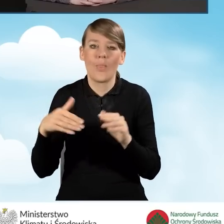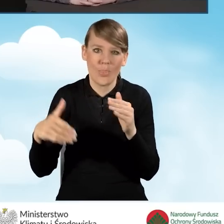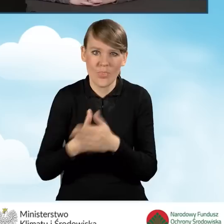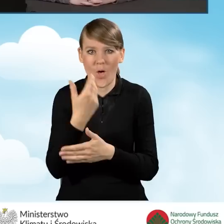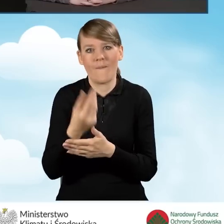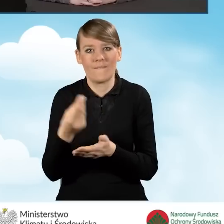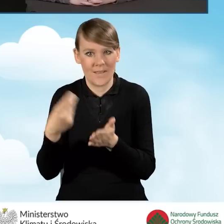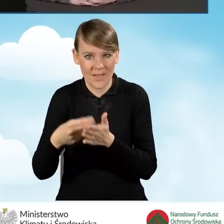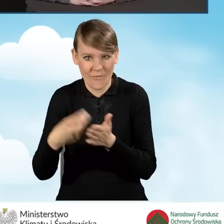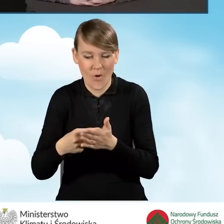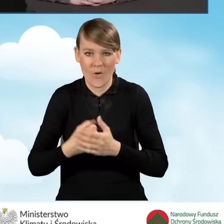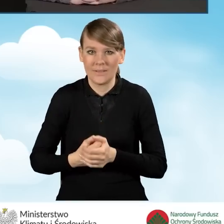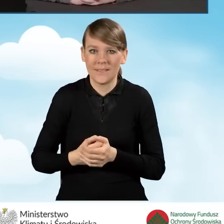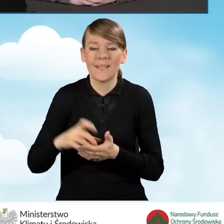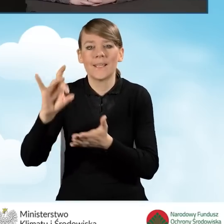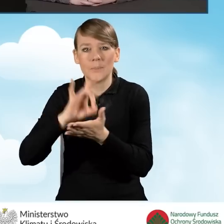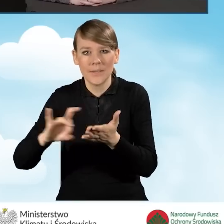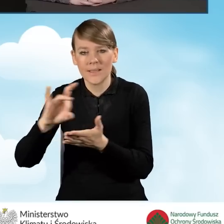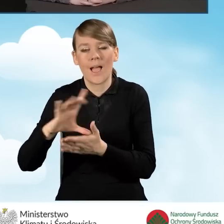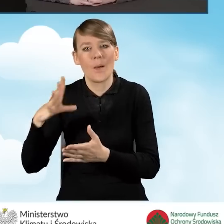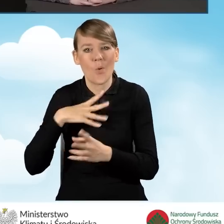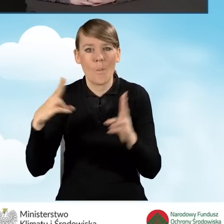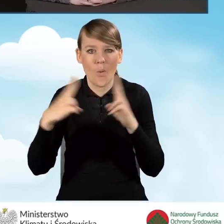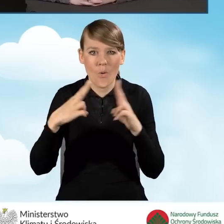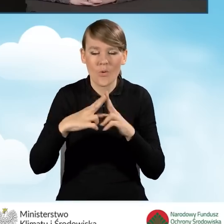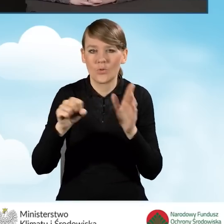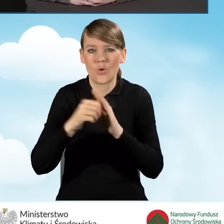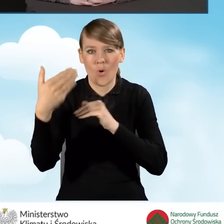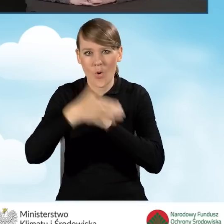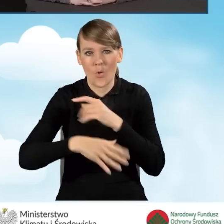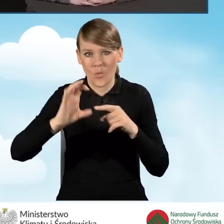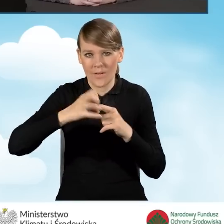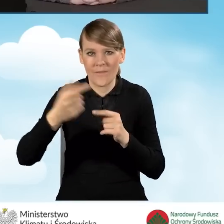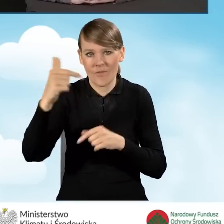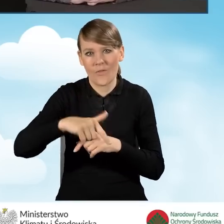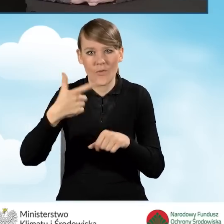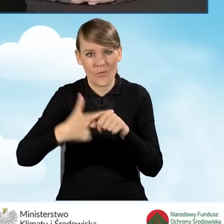Porozumienia gminy zawierały do końca grudnia 2022 roku.